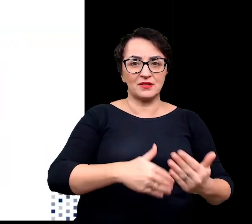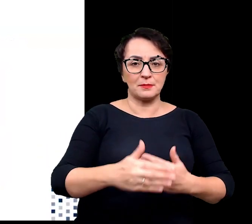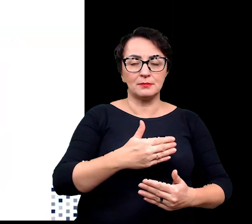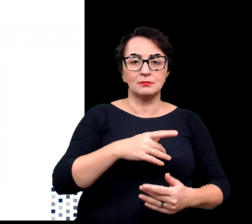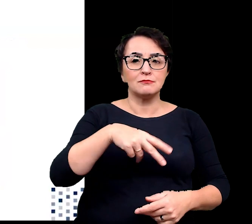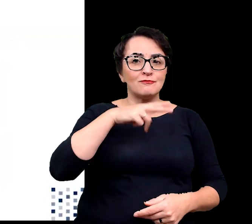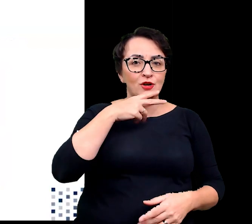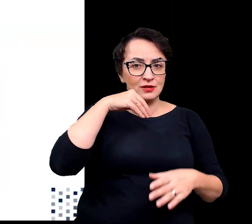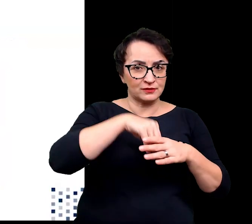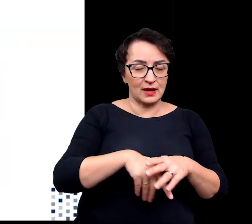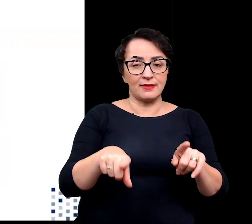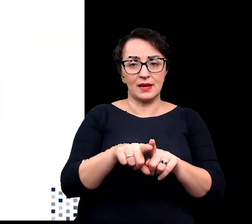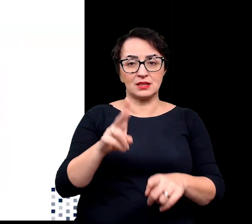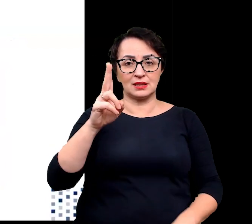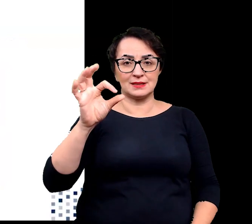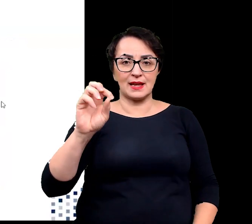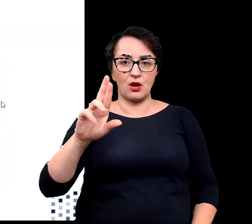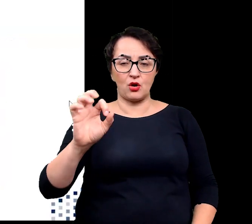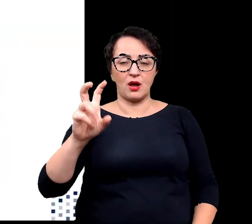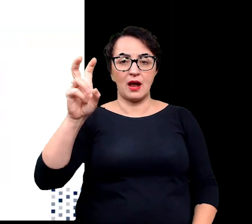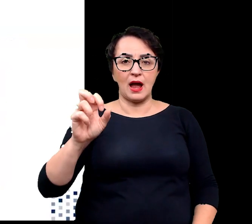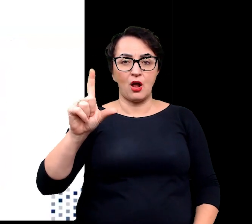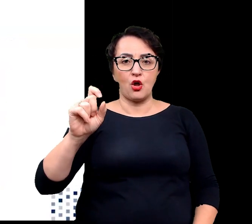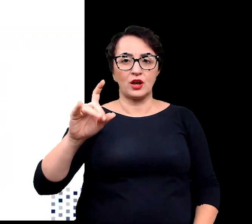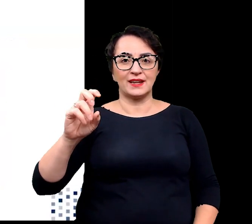oraz kserohalofity rosnące w siedliskach suchych.